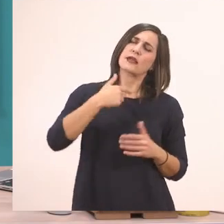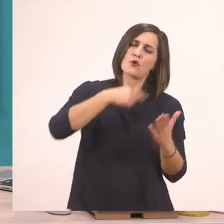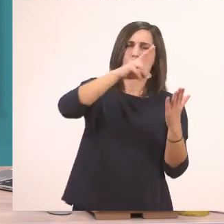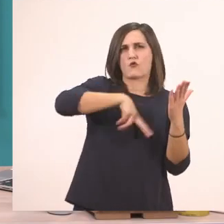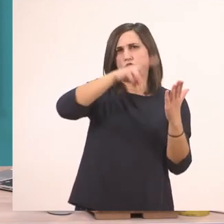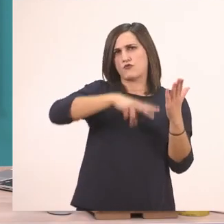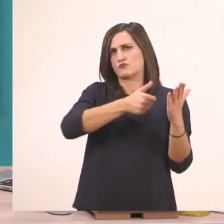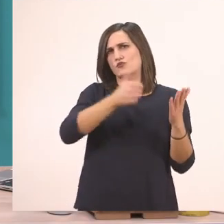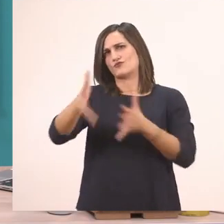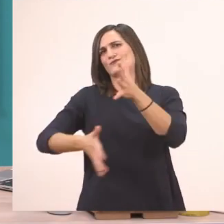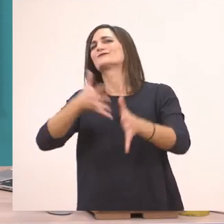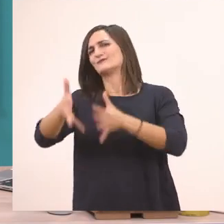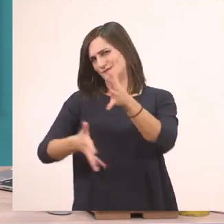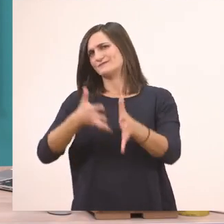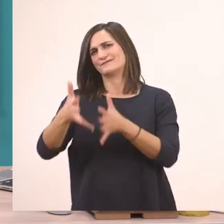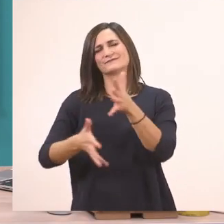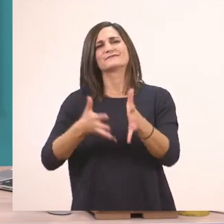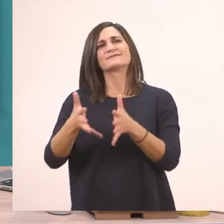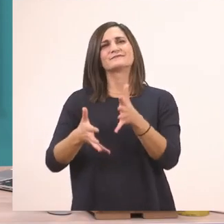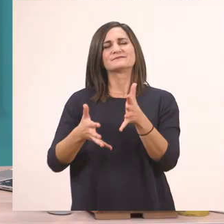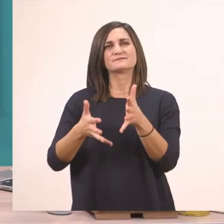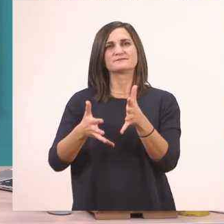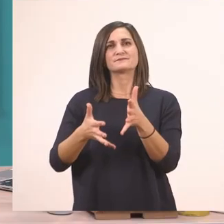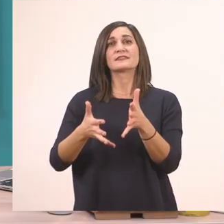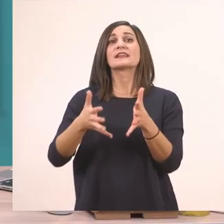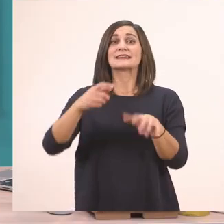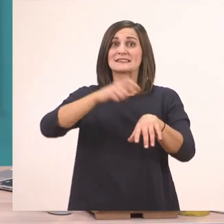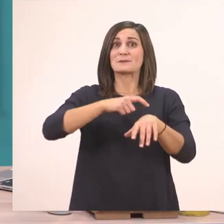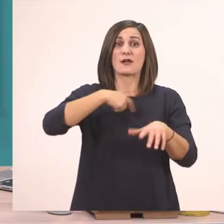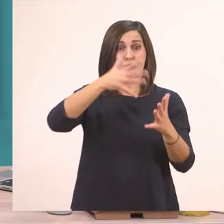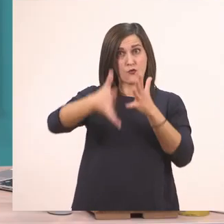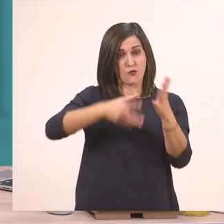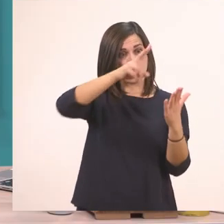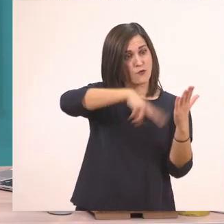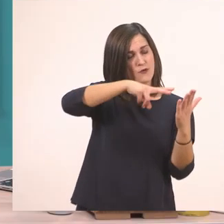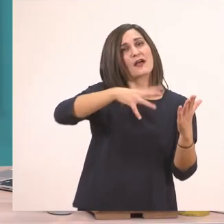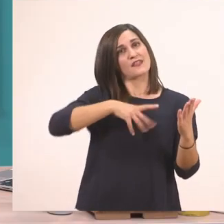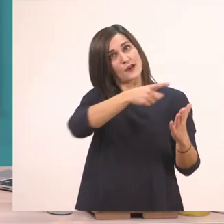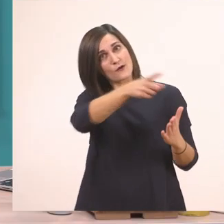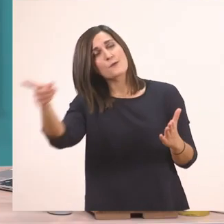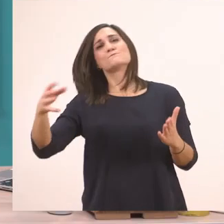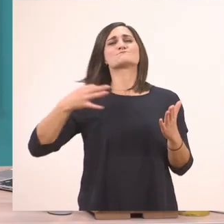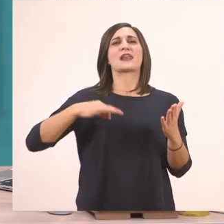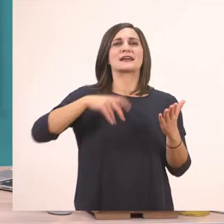θέλω κι εσείς να κυκλώνετε με την πράσινη ξυλομπογιά σας τα Ι ι.